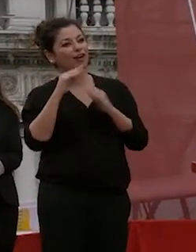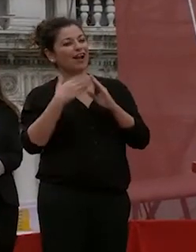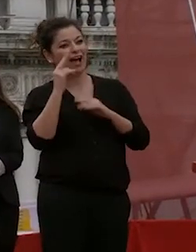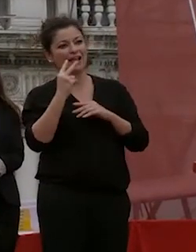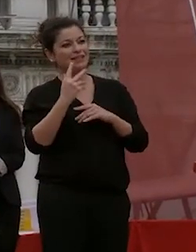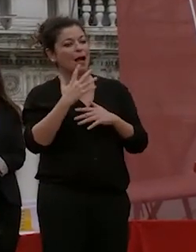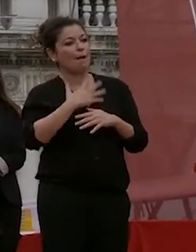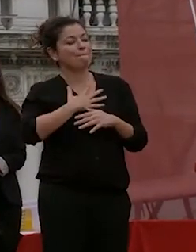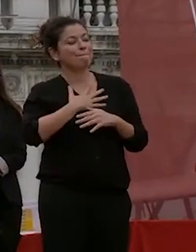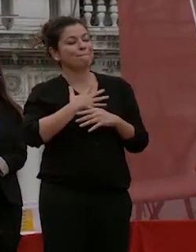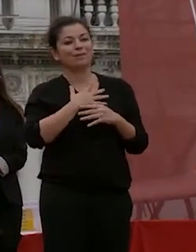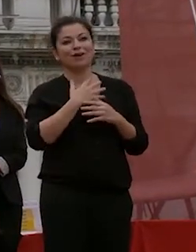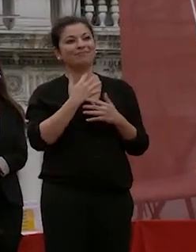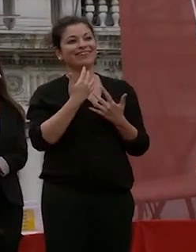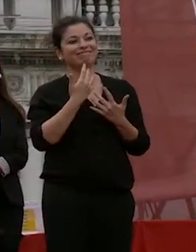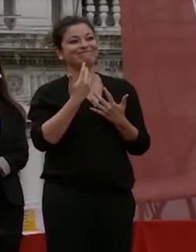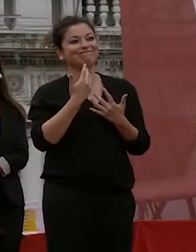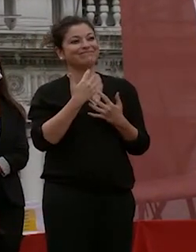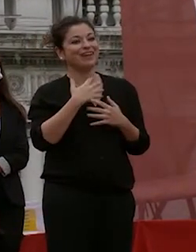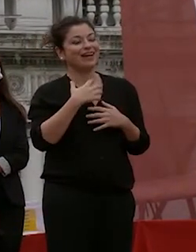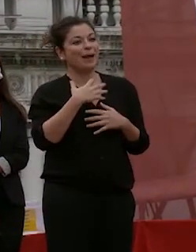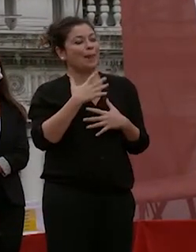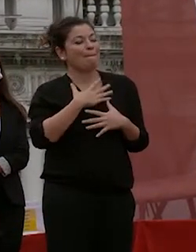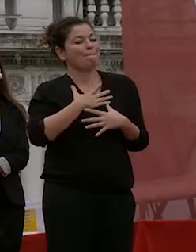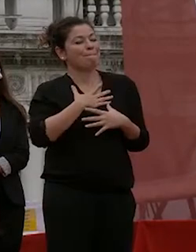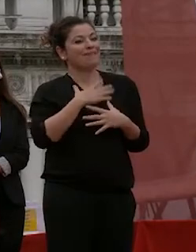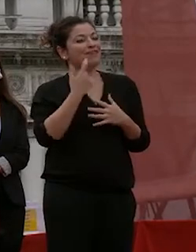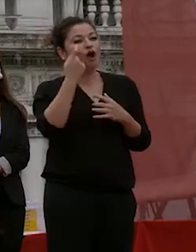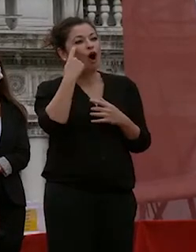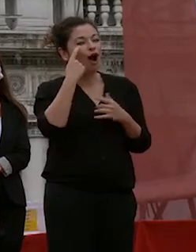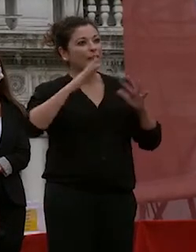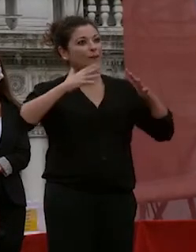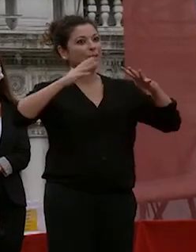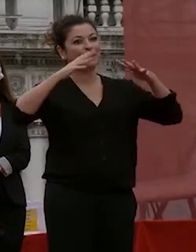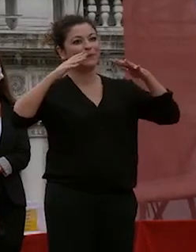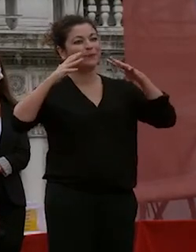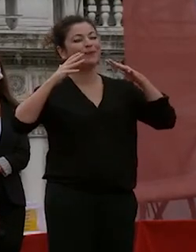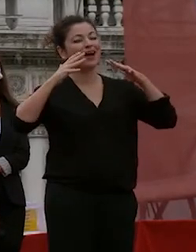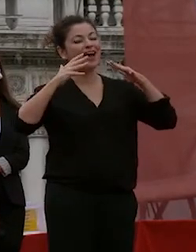riempie il cuore brillata i vostri occhi brillano e brillano anche i miei grazie